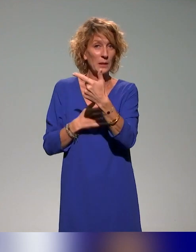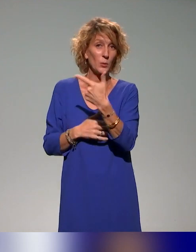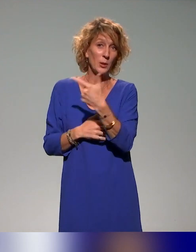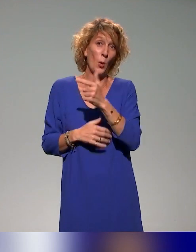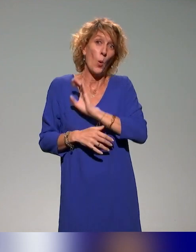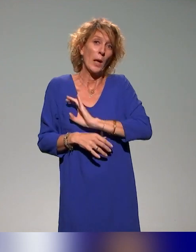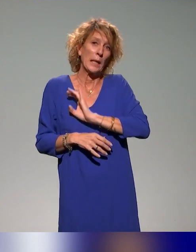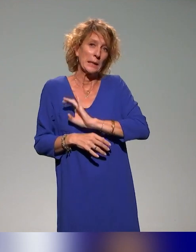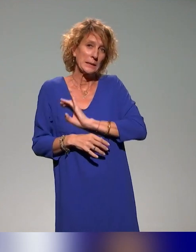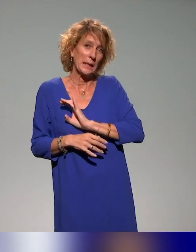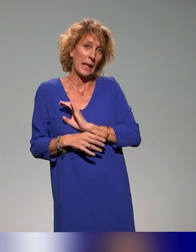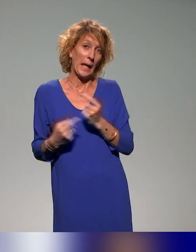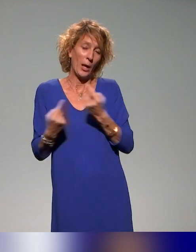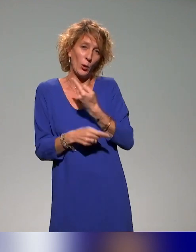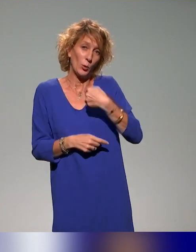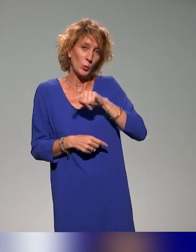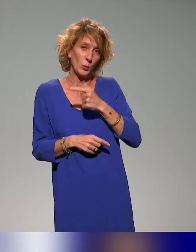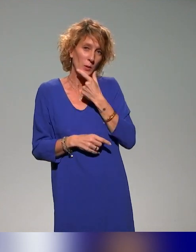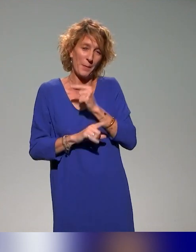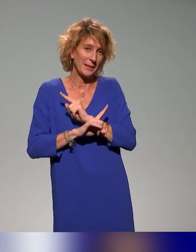malgré qu'on n'a pas été très sympas avec eux, de signer,